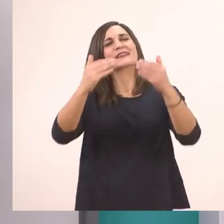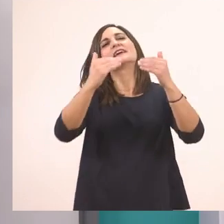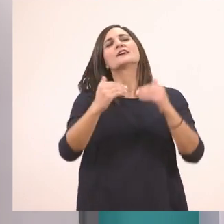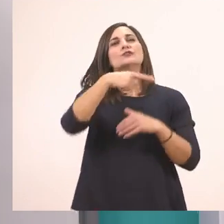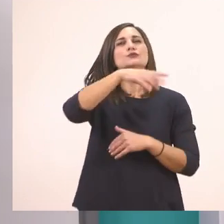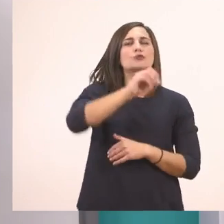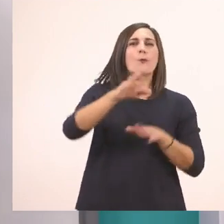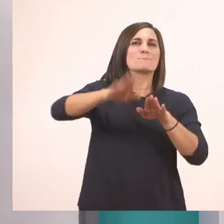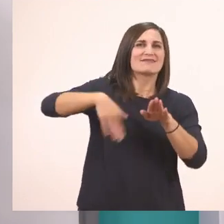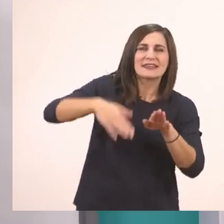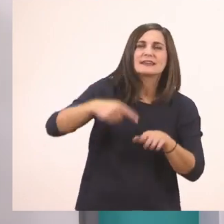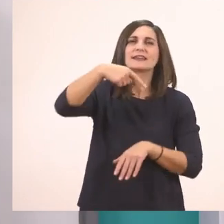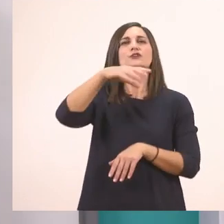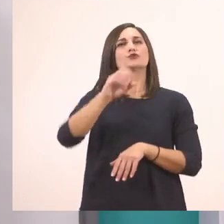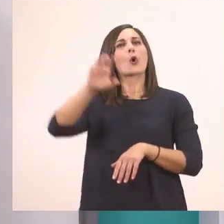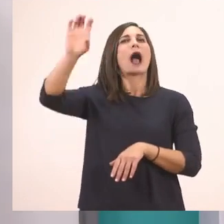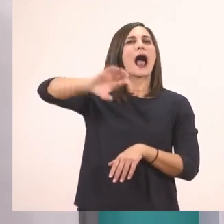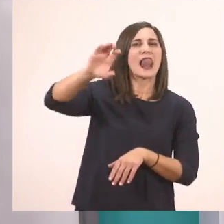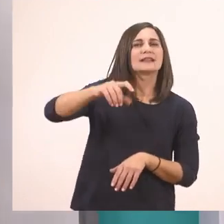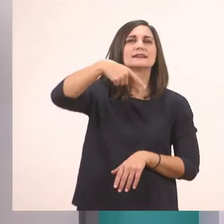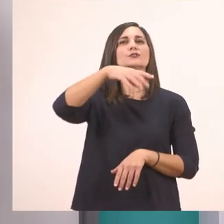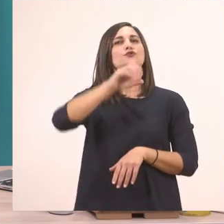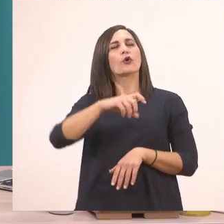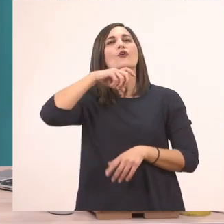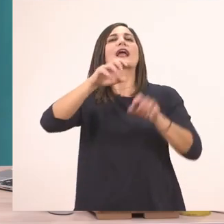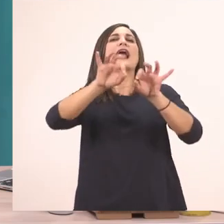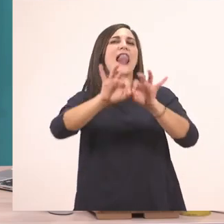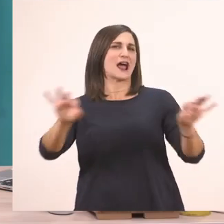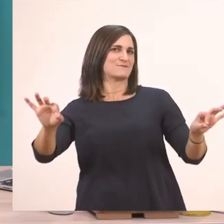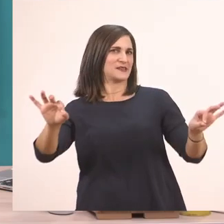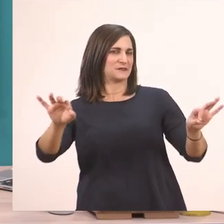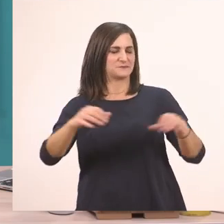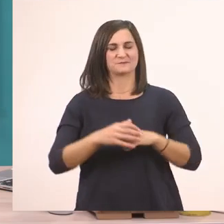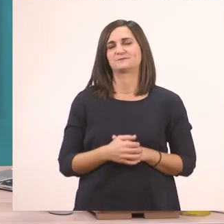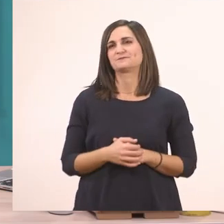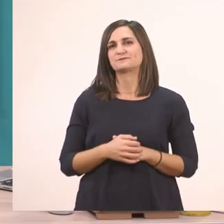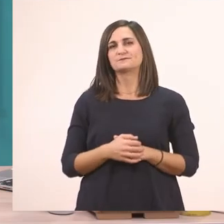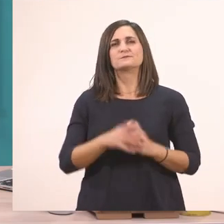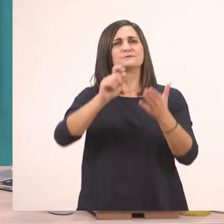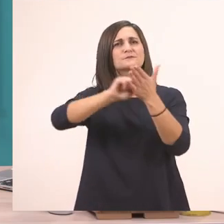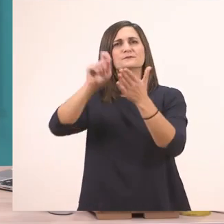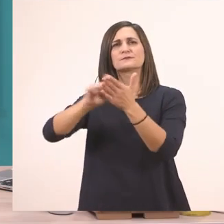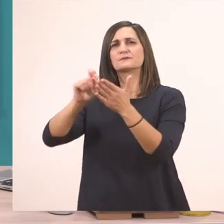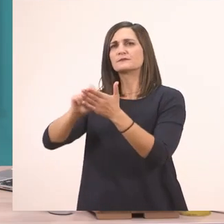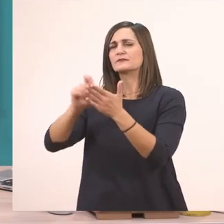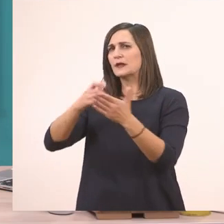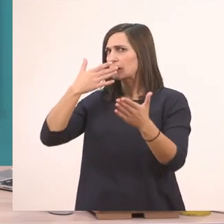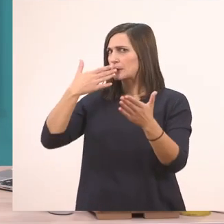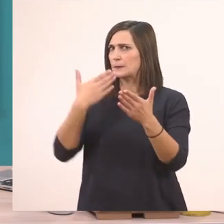Το αλάτι. Και το καλάμι. Λοιπόν τώρα που γράψαμε και τις λεξούλες που έχουν μέσα το ι,